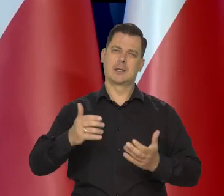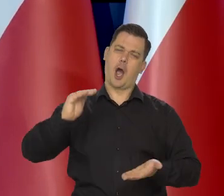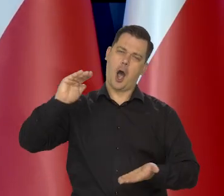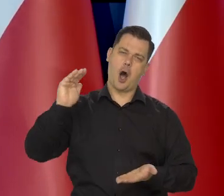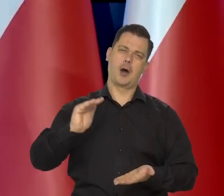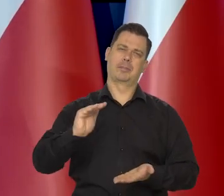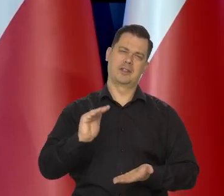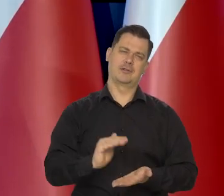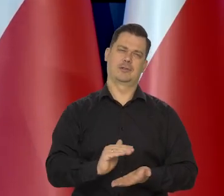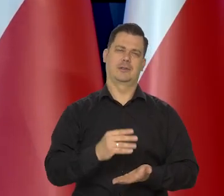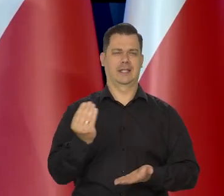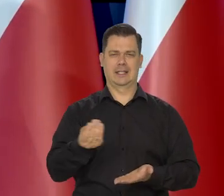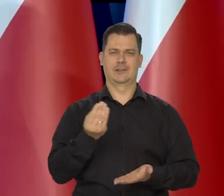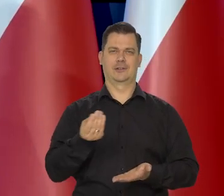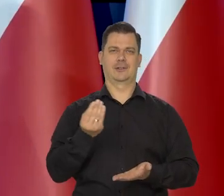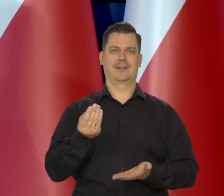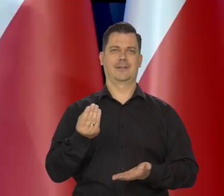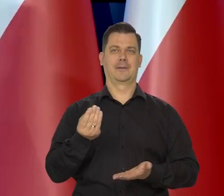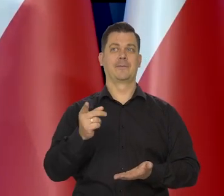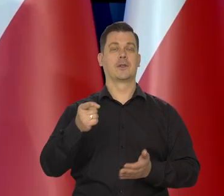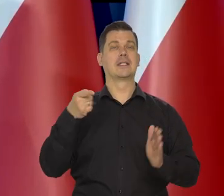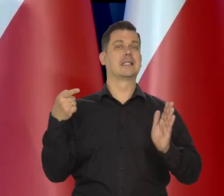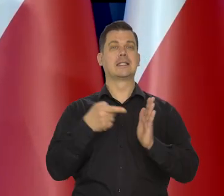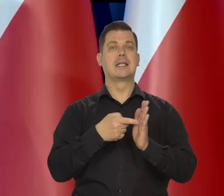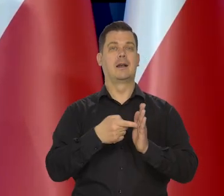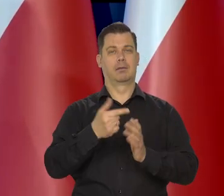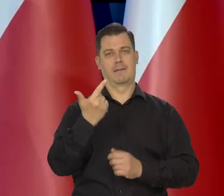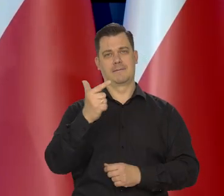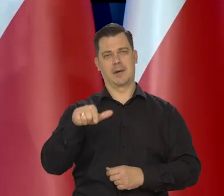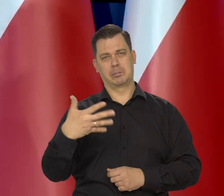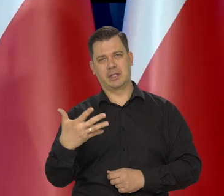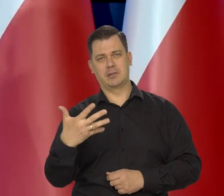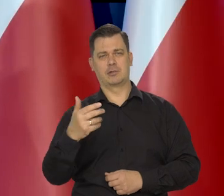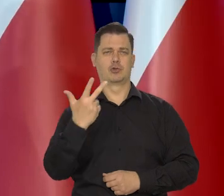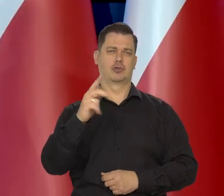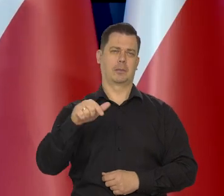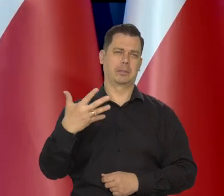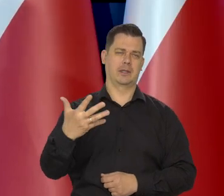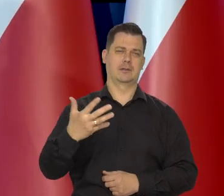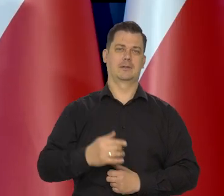żeby inflacja była jak najbliższa tego celu 2,5 plus-minus 1.